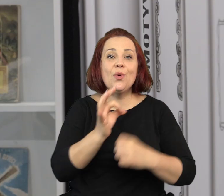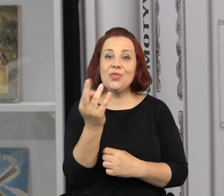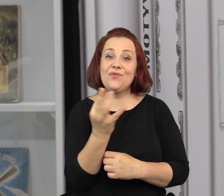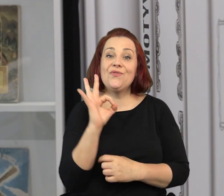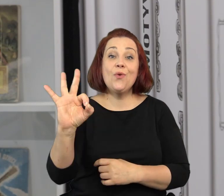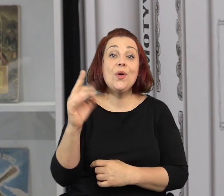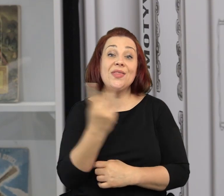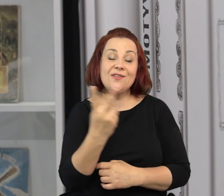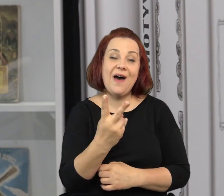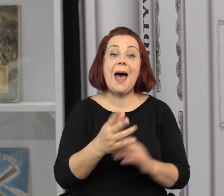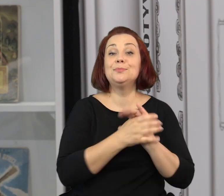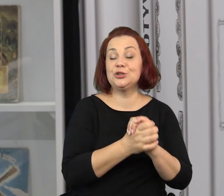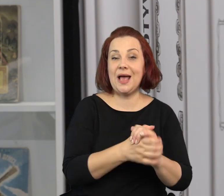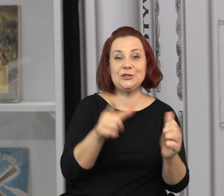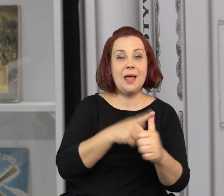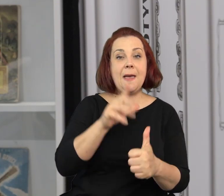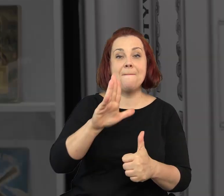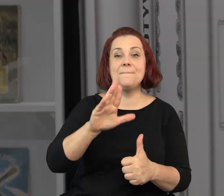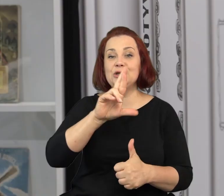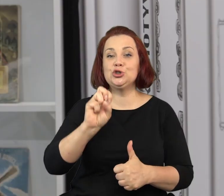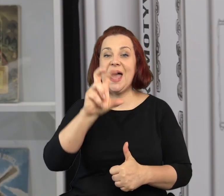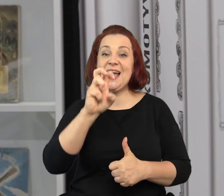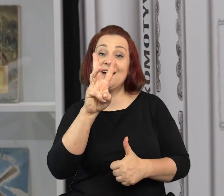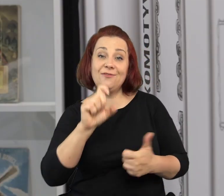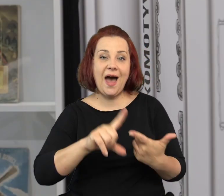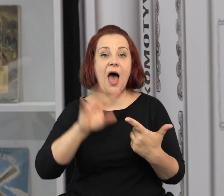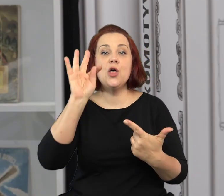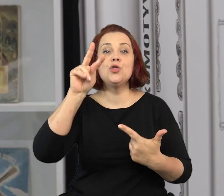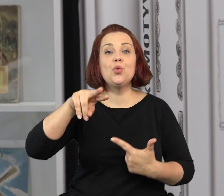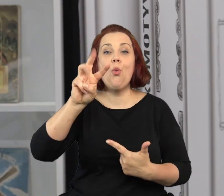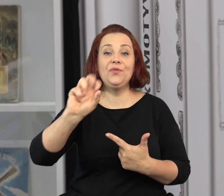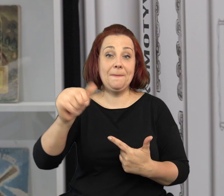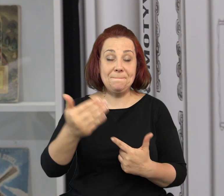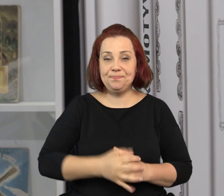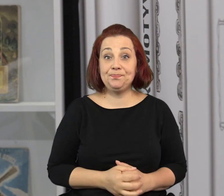Na jego twórczości, ale też na twórczości jego przyjaciół, Jana Brzechwy i Juliana Tuwima.